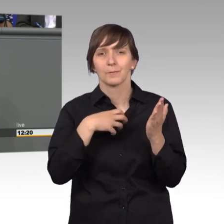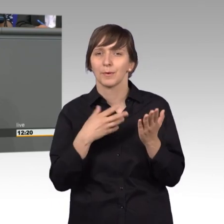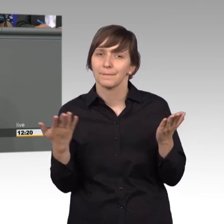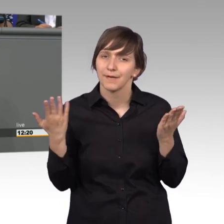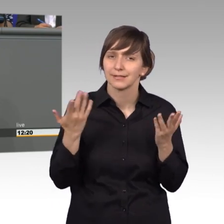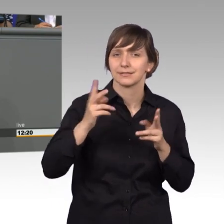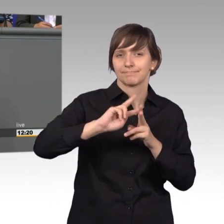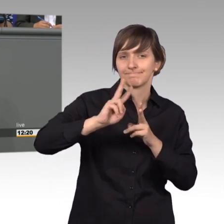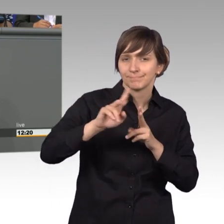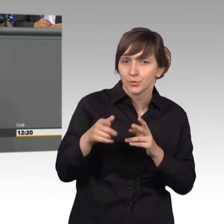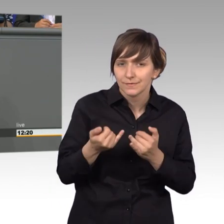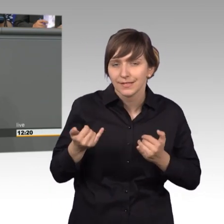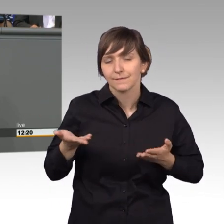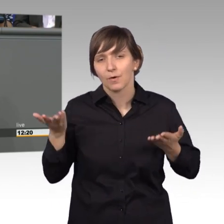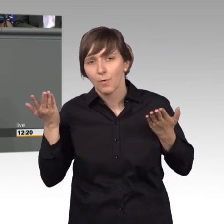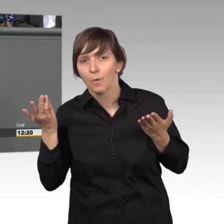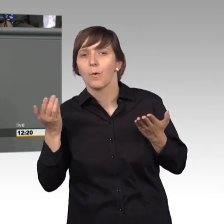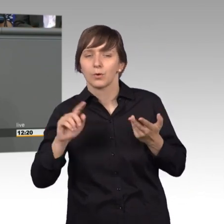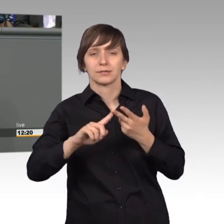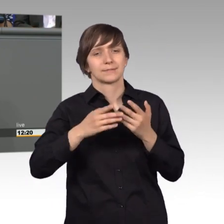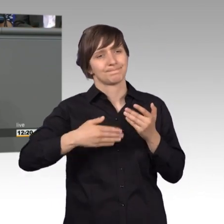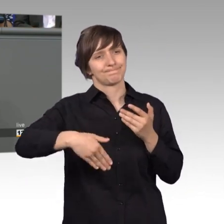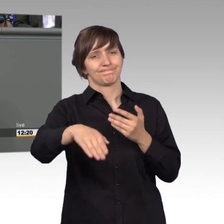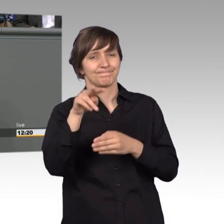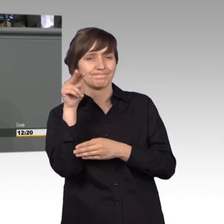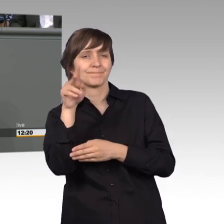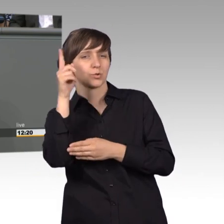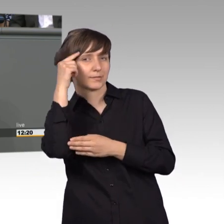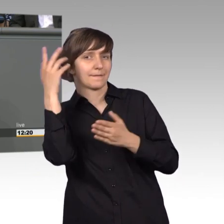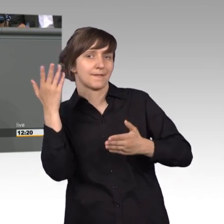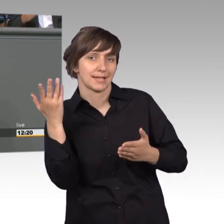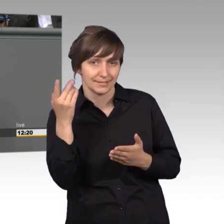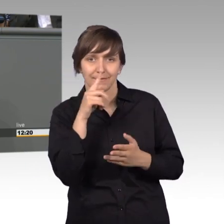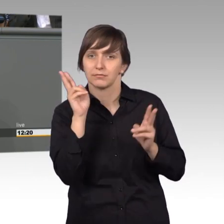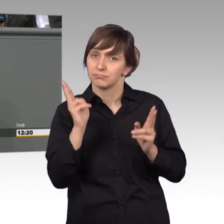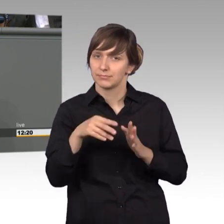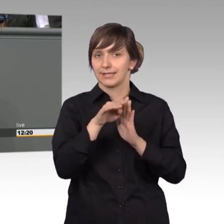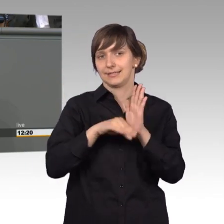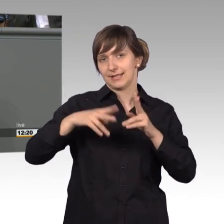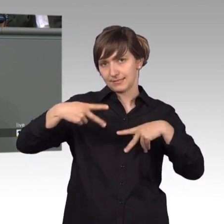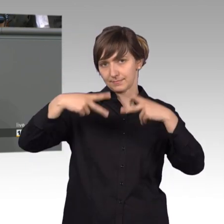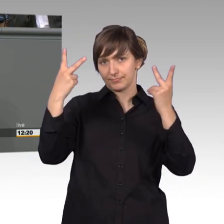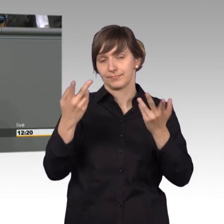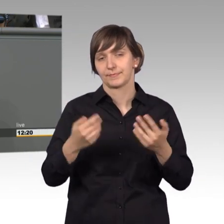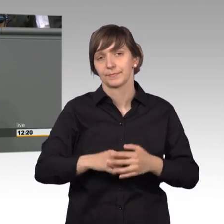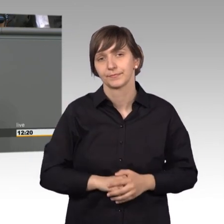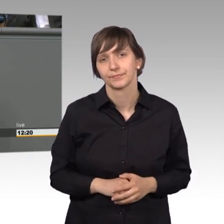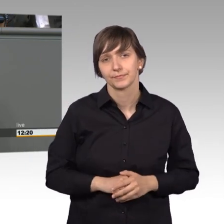Nachbesserungsbedarf besteht und worauf wir ins Zukunft achten müssen, wenn wir Gesetze erarbeiten und beschließen. Sehr geehrte Kolleginnen